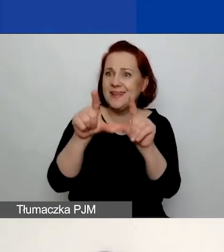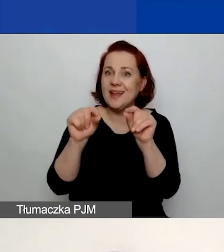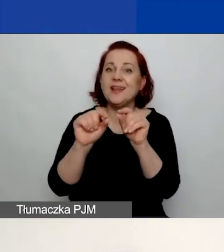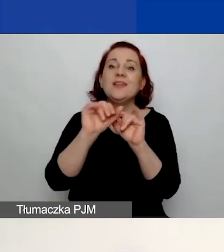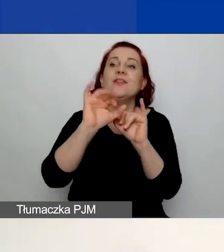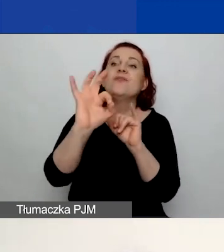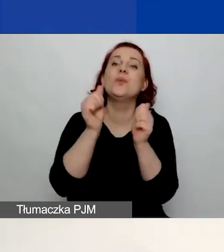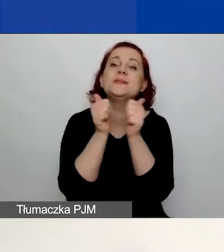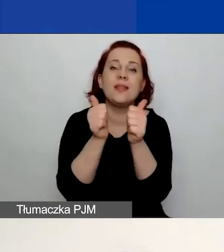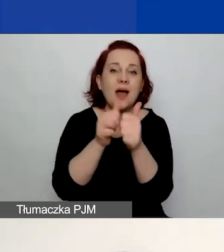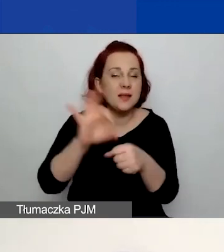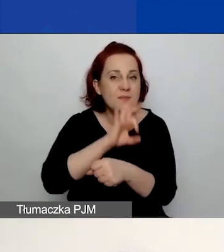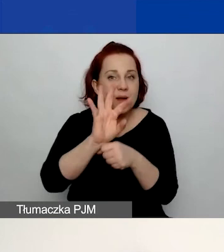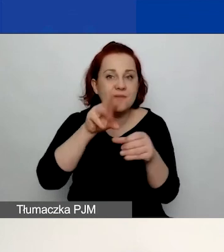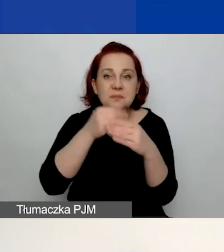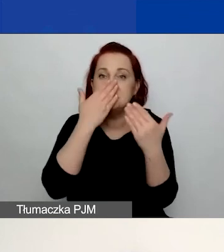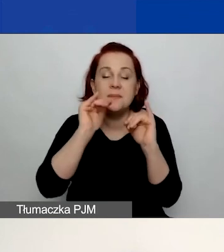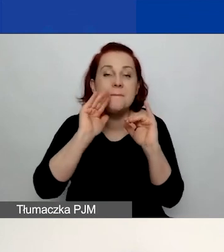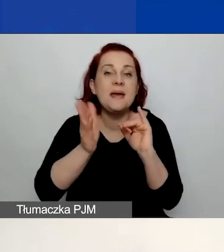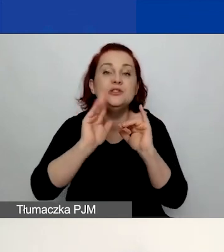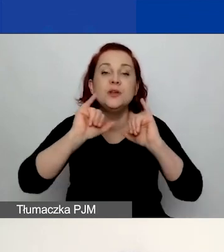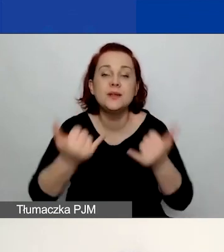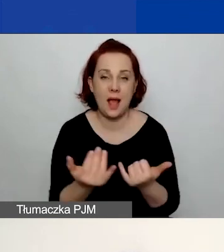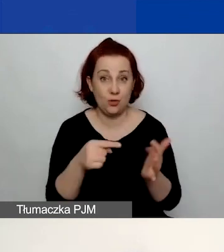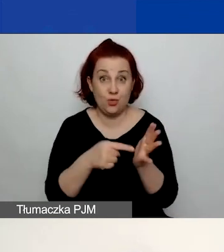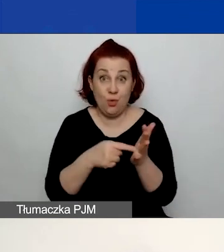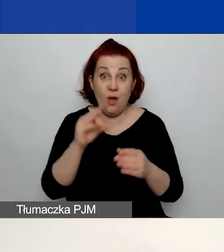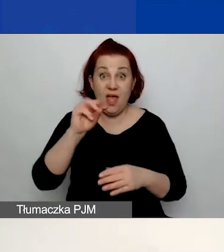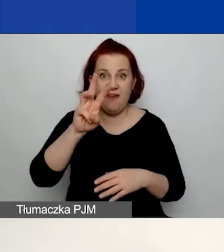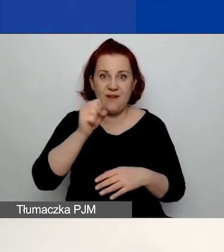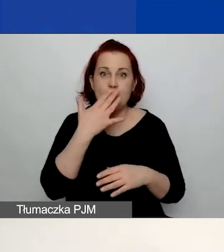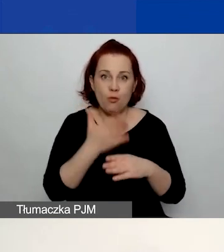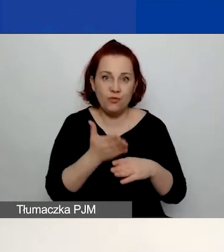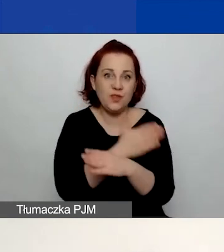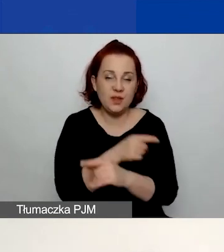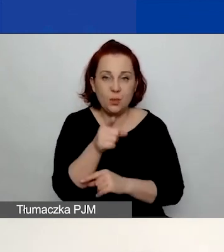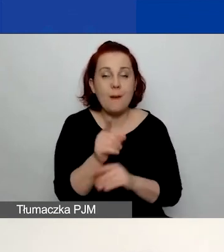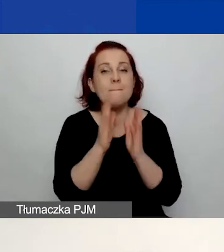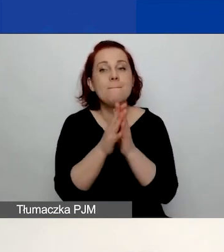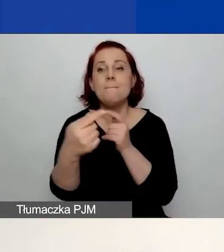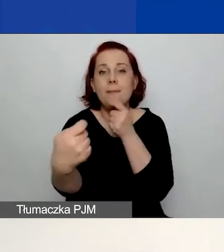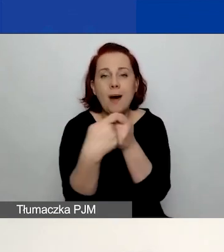Więc o tym też mówiła Ewa przed chwilą. Prosimy, żeby te partnerstwa były przemyślane,